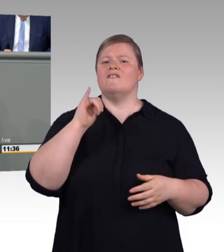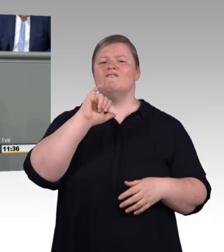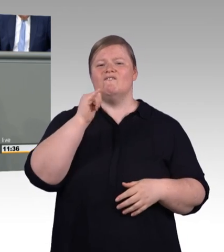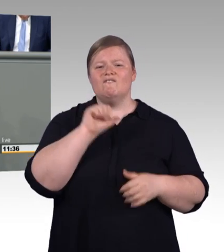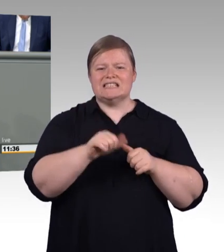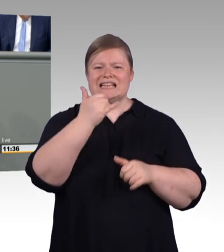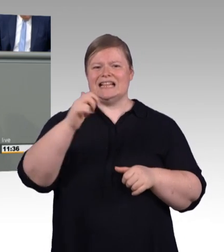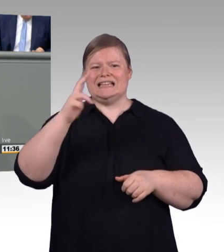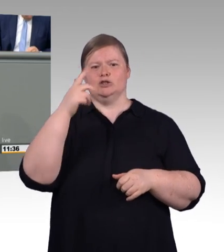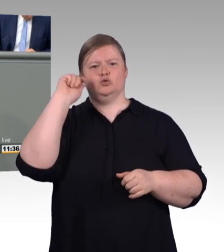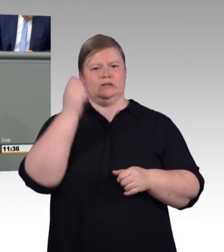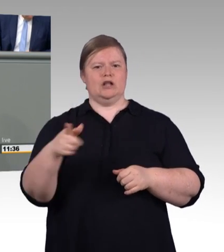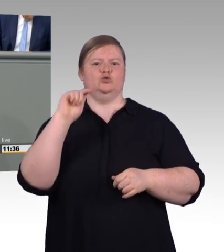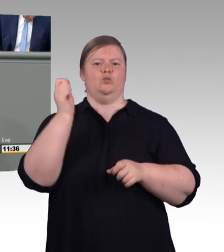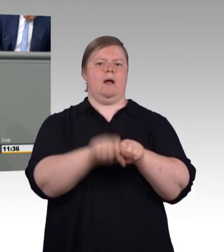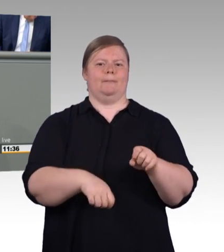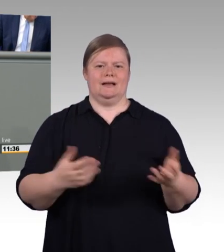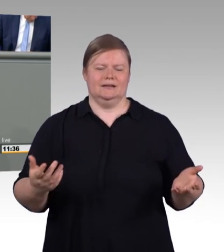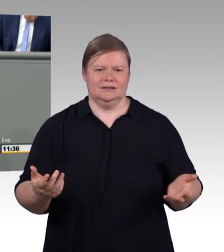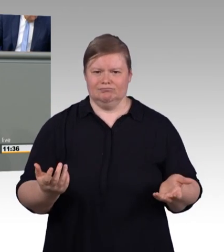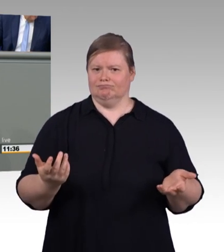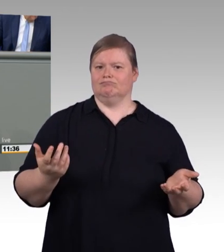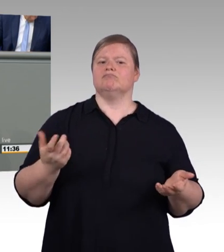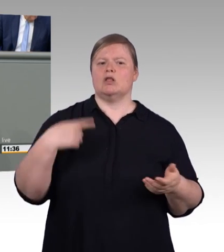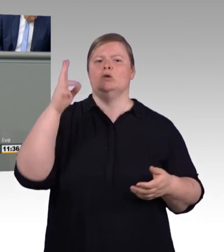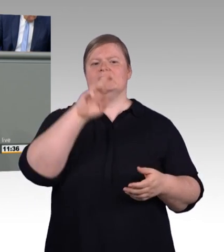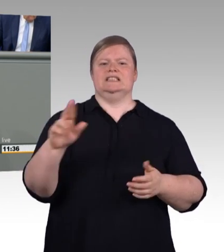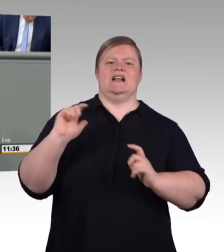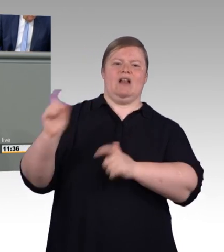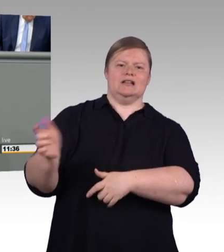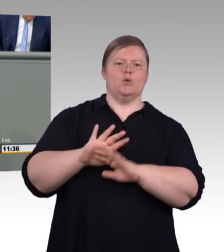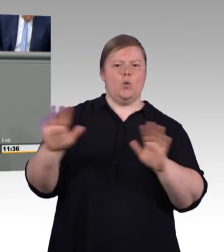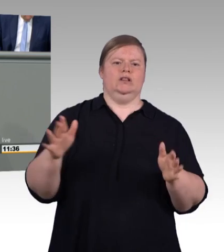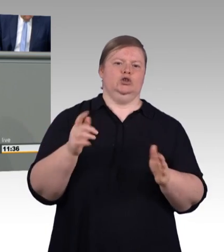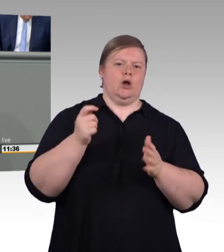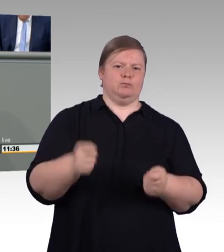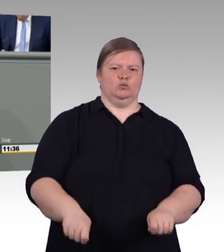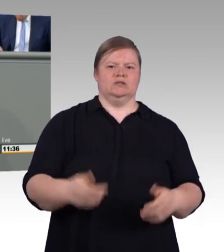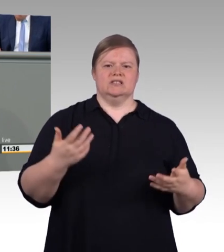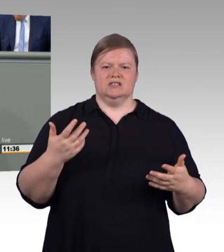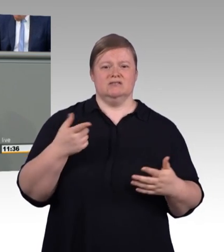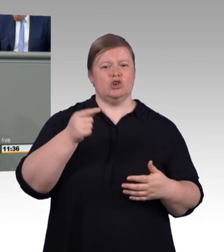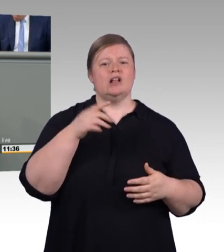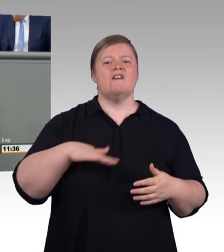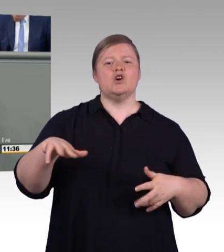(Beifall) Deshalb ist es grundsätzlich begrüßenswert, dass die Bundesregierung und namentlich